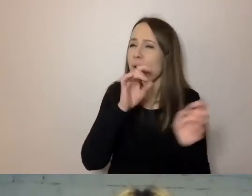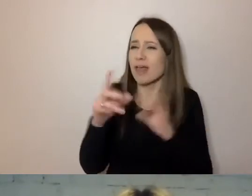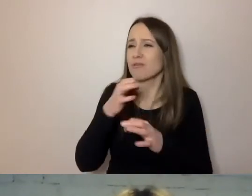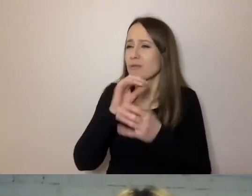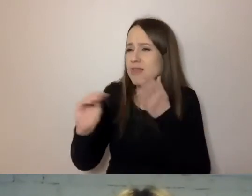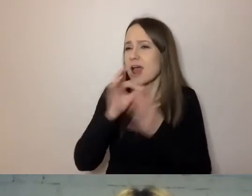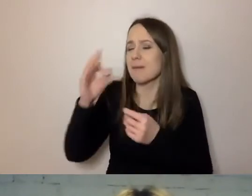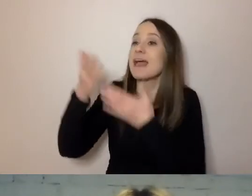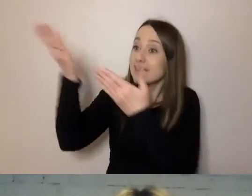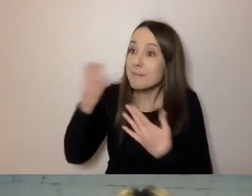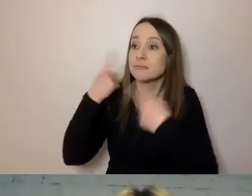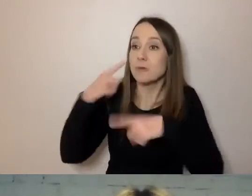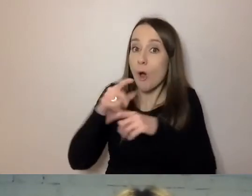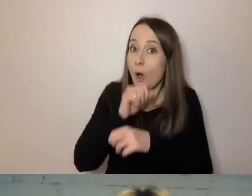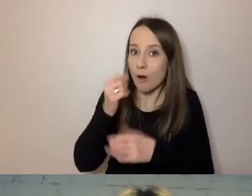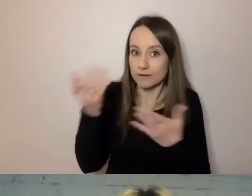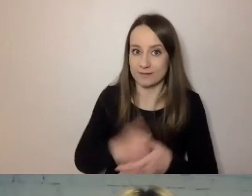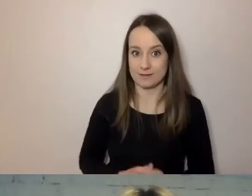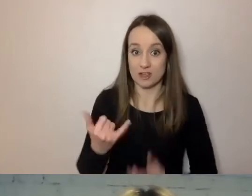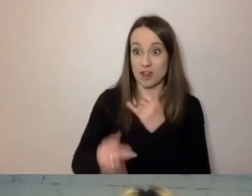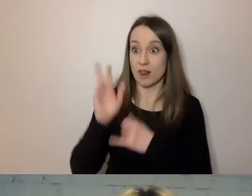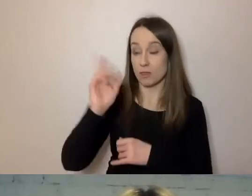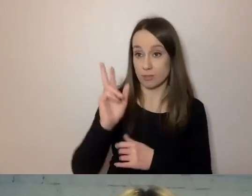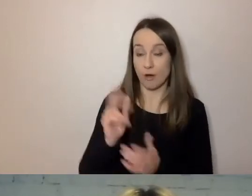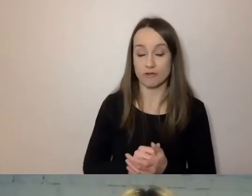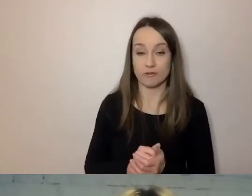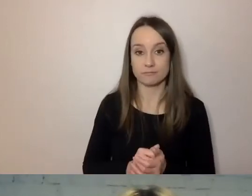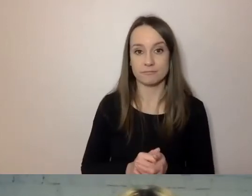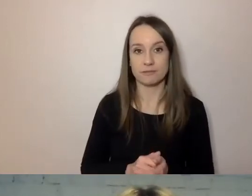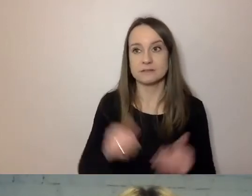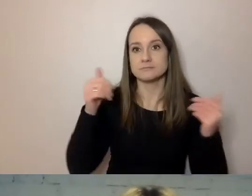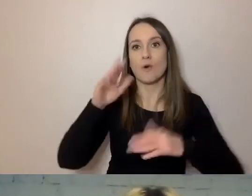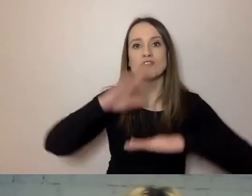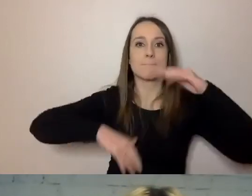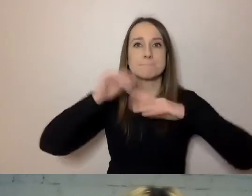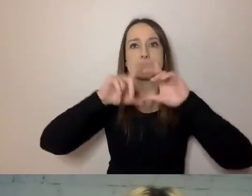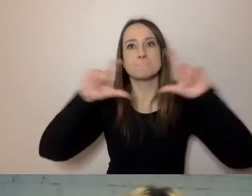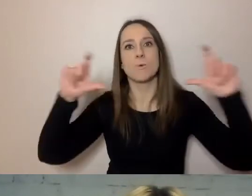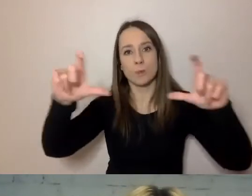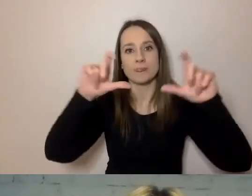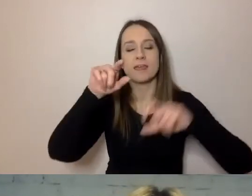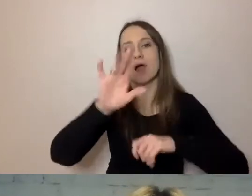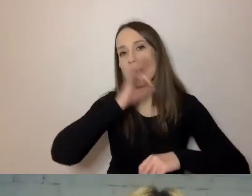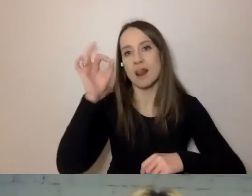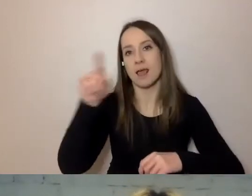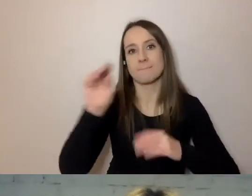Jeśli ktoś pyta, czy może wybudować budynek, to napiszmy mu od razu: